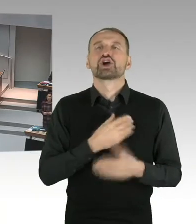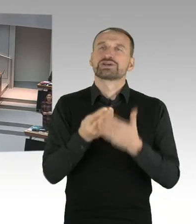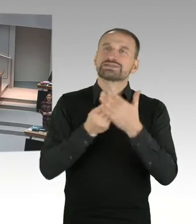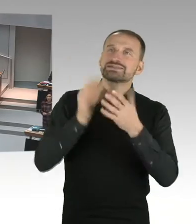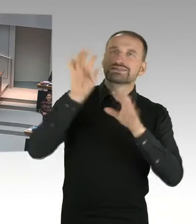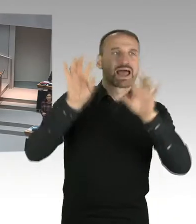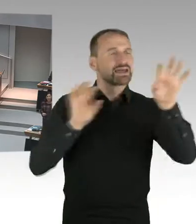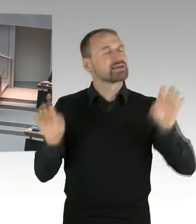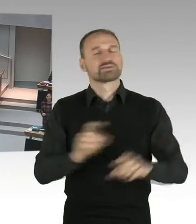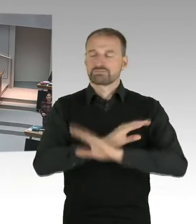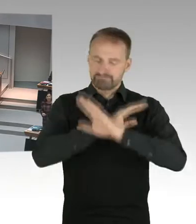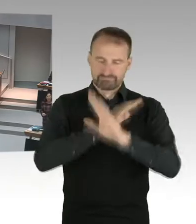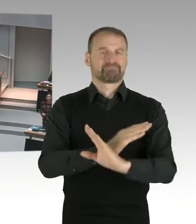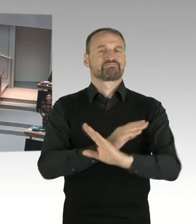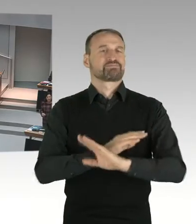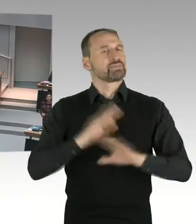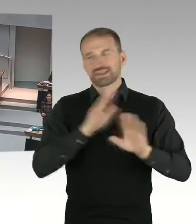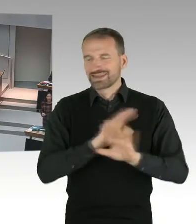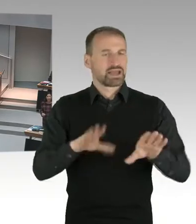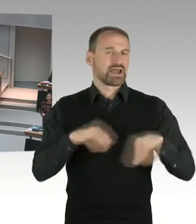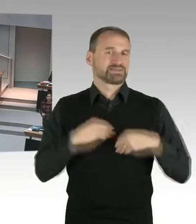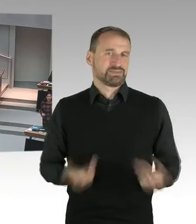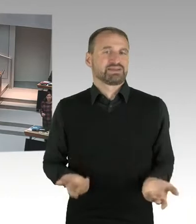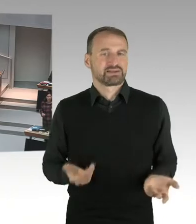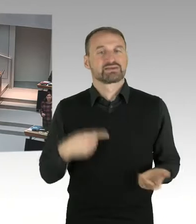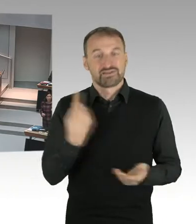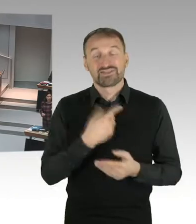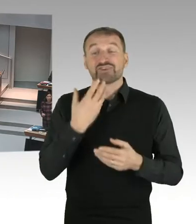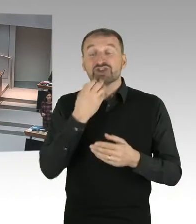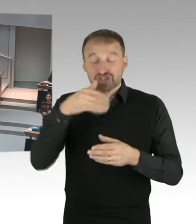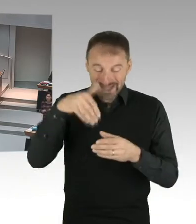Und wir setzen uns mit diesen Themen auseinander. Und ich bin der Auffassung, dass das Neutralitätsgesetz